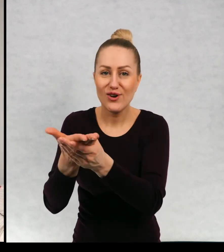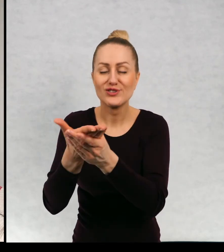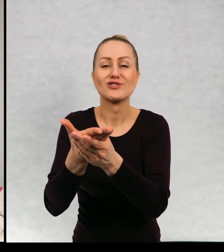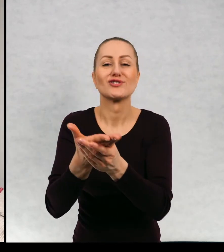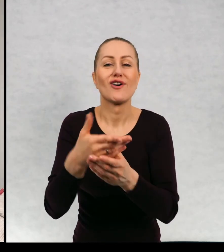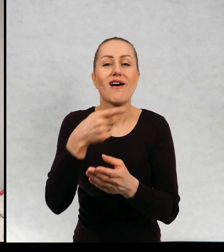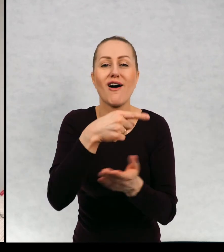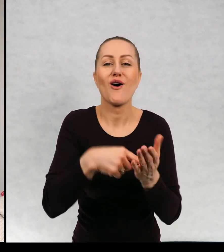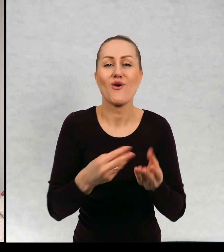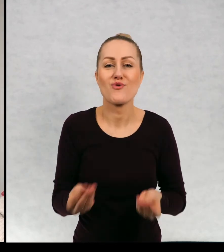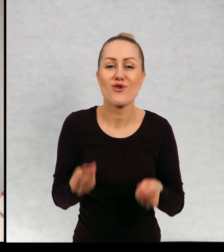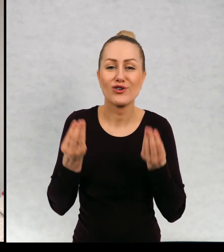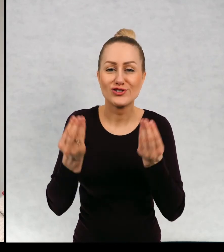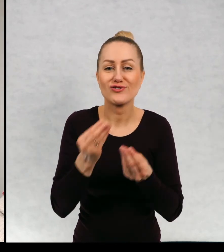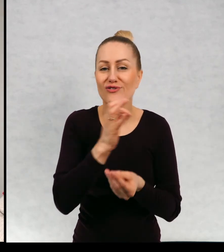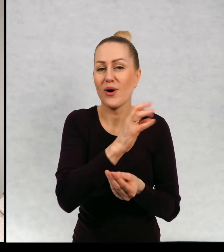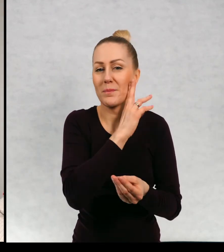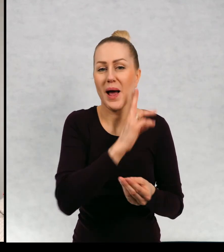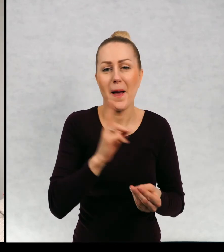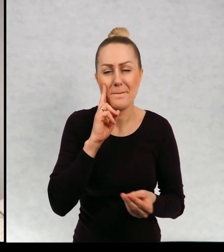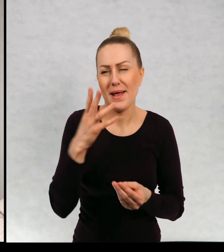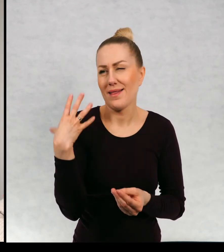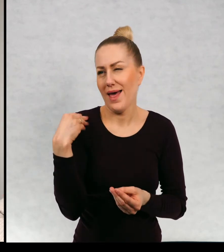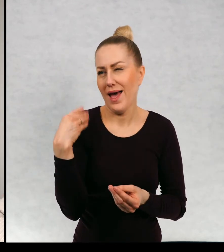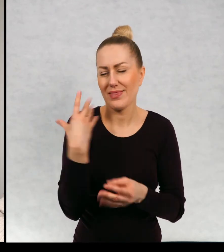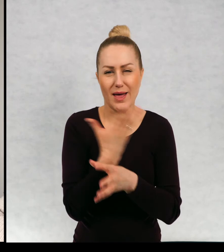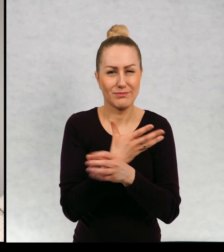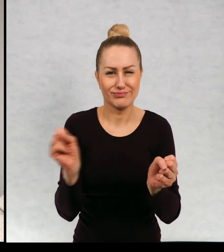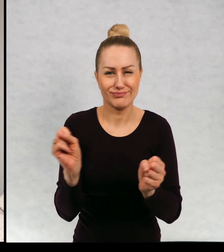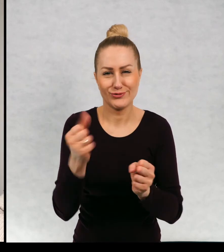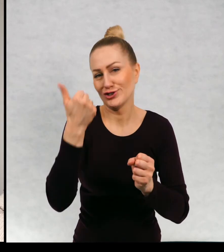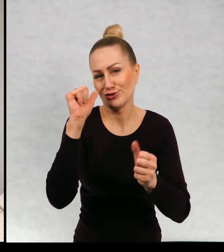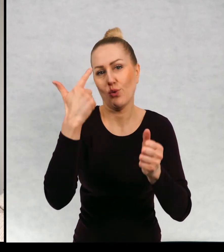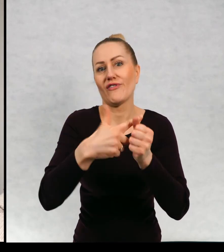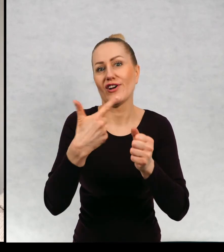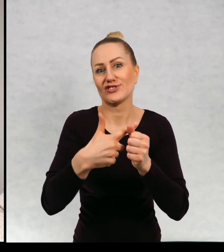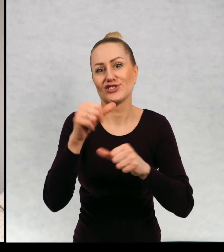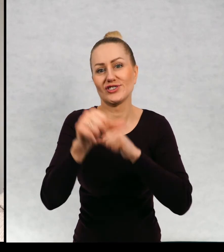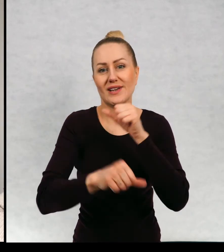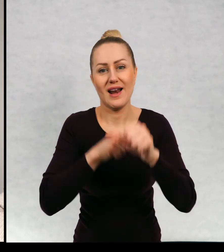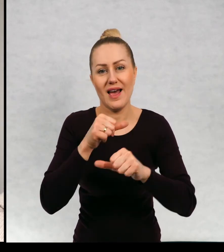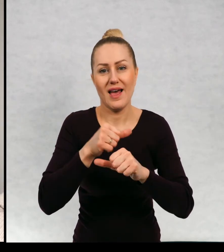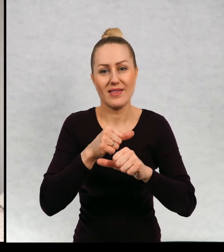urodziny swojej mamy, która kończy bagatelka o ile pamiętam 120 lat, nie to